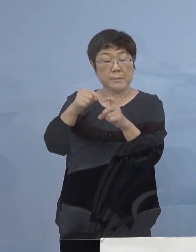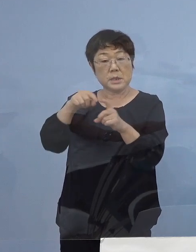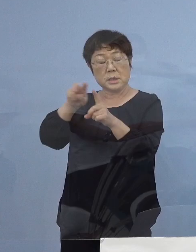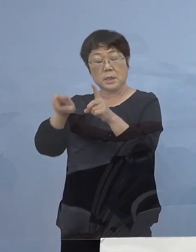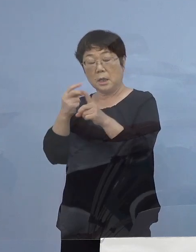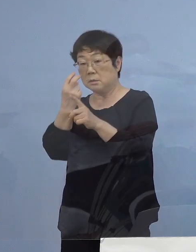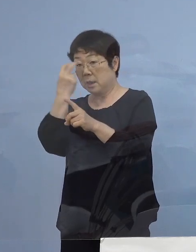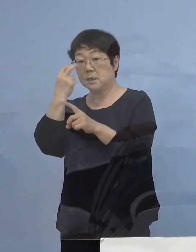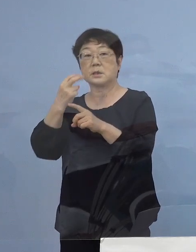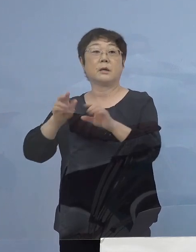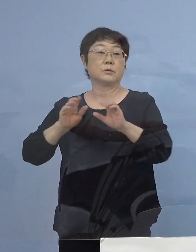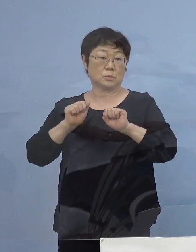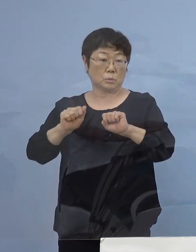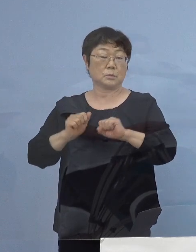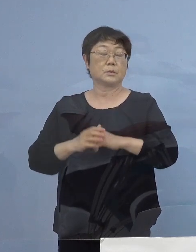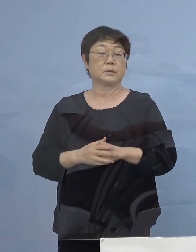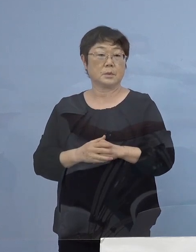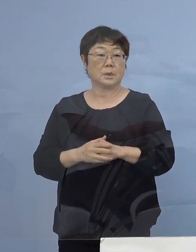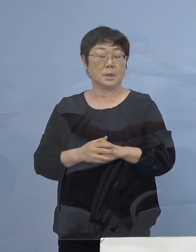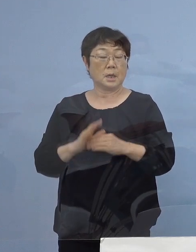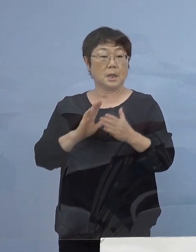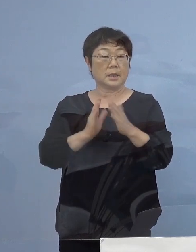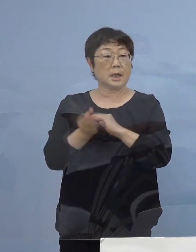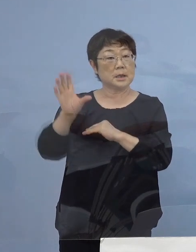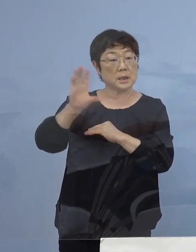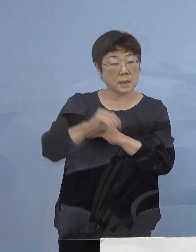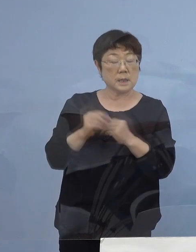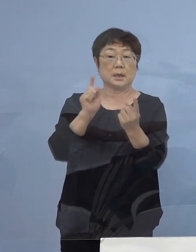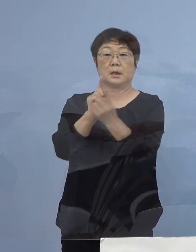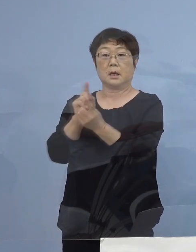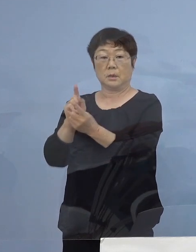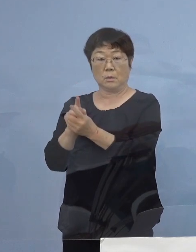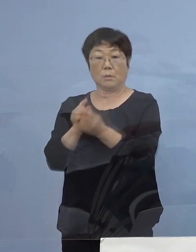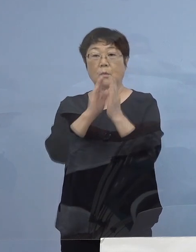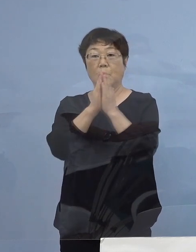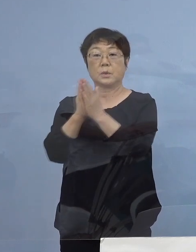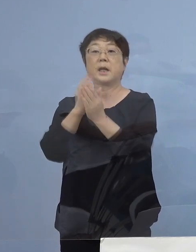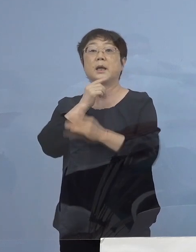あるいは徳島に着いて すぐ対応 是非よろしくお願いを申し上げたいと思います